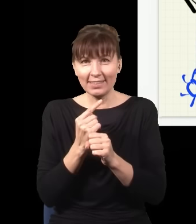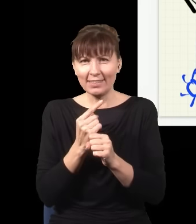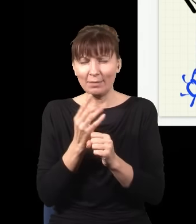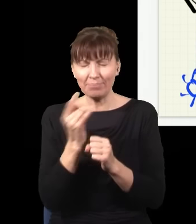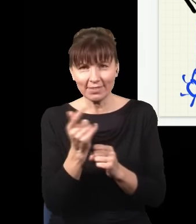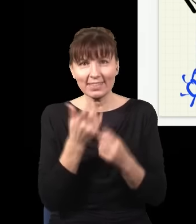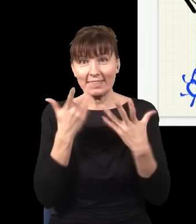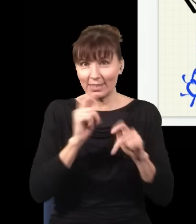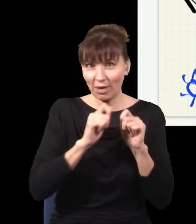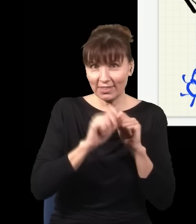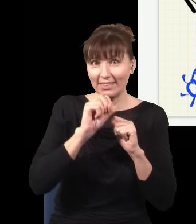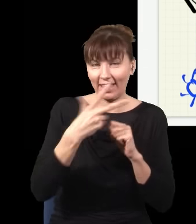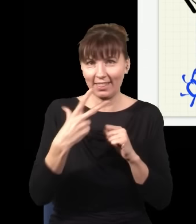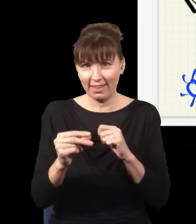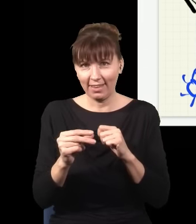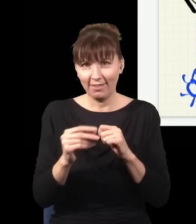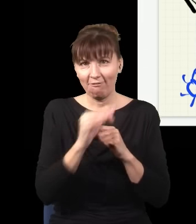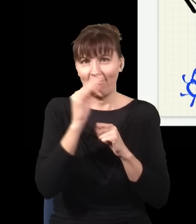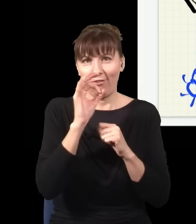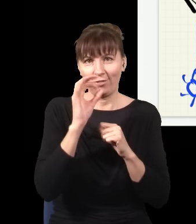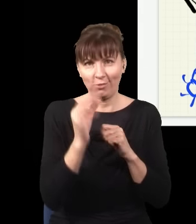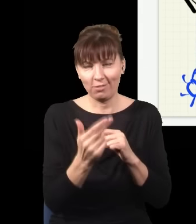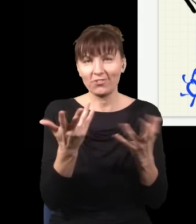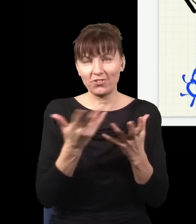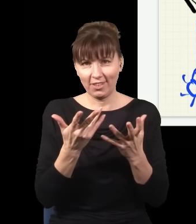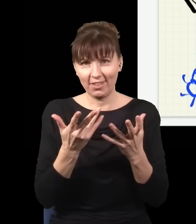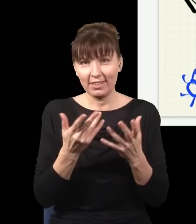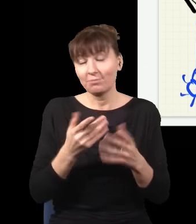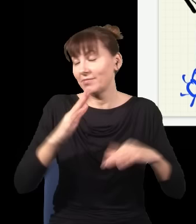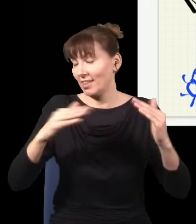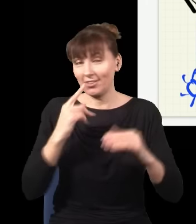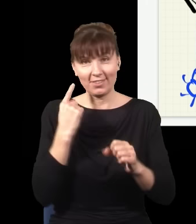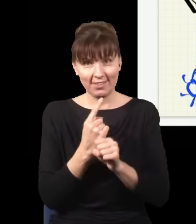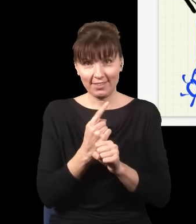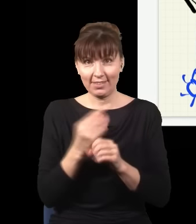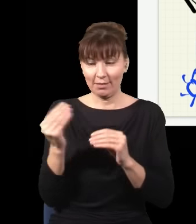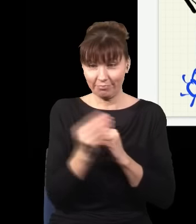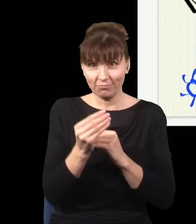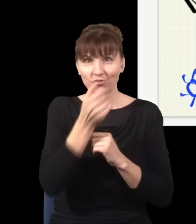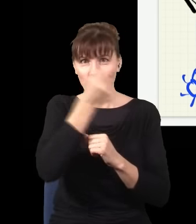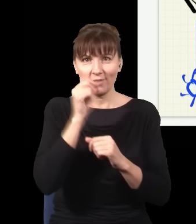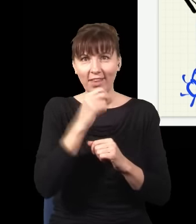I w zależności od tego, co zdecydujemy, to foton będzie albo prowadzić do obrazu interferencyjnego,